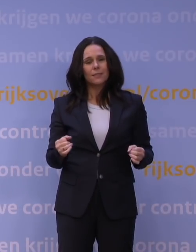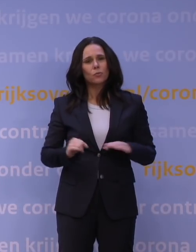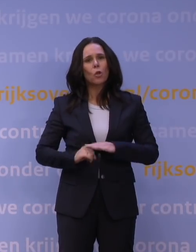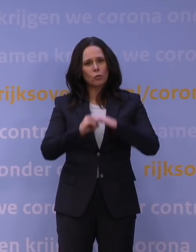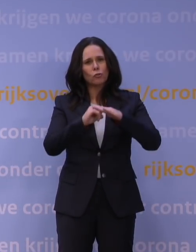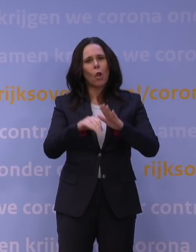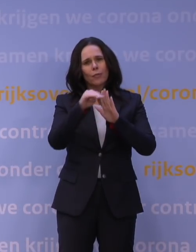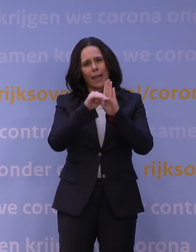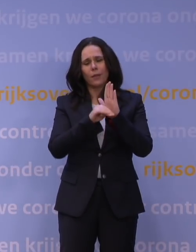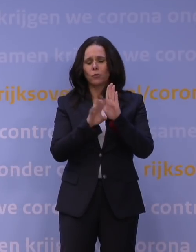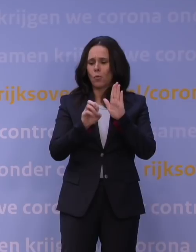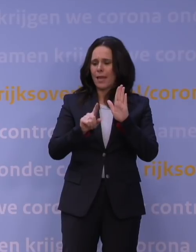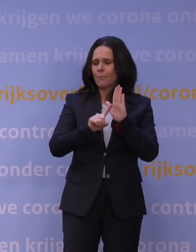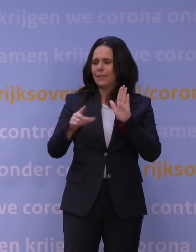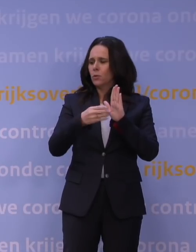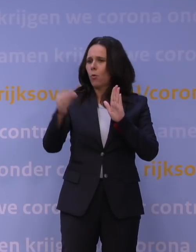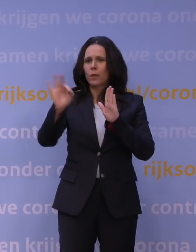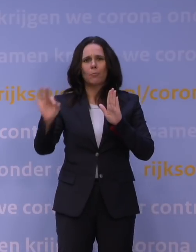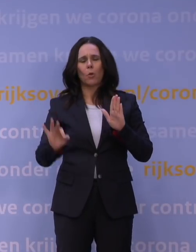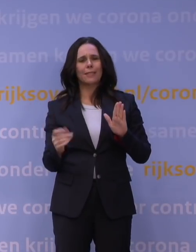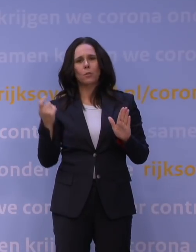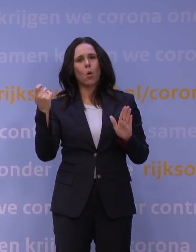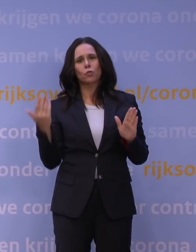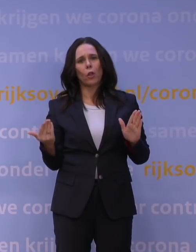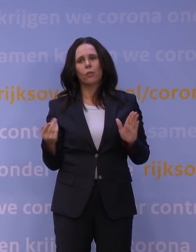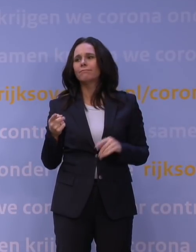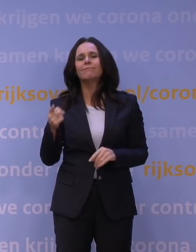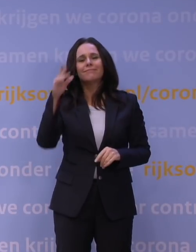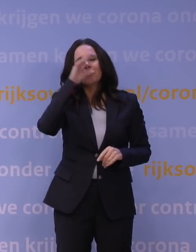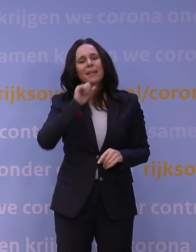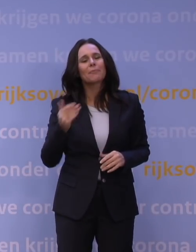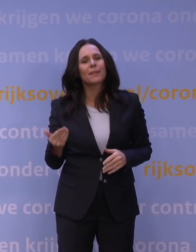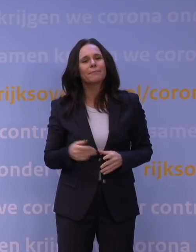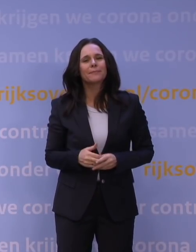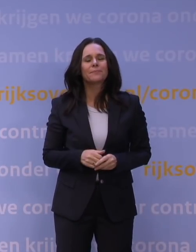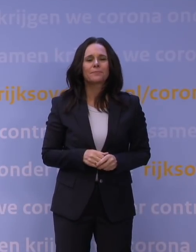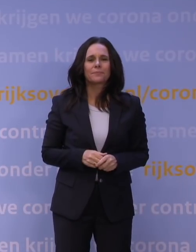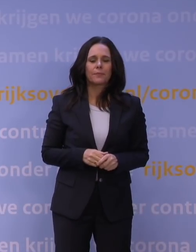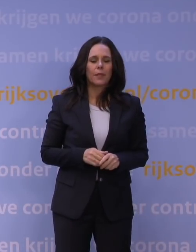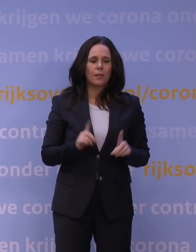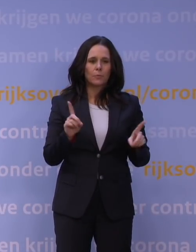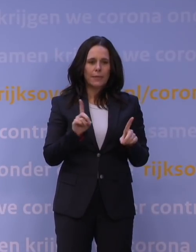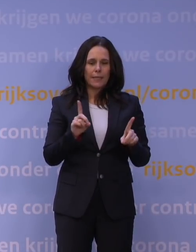maar dat is niet 100% van de kosten die ze maken, natuurlijk. Nee, dat snap ik, maar daarvoor geldt dat we steeds gezegd hebben: